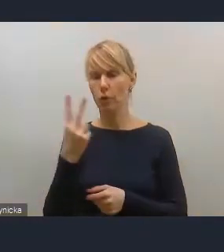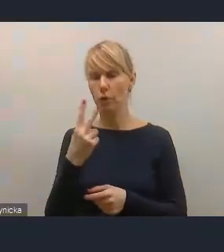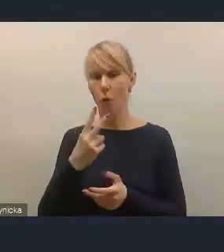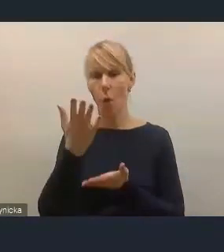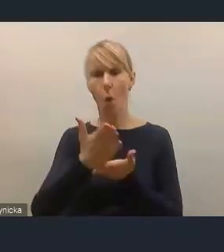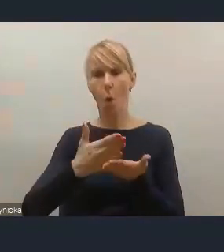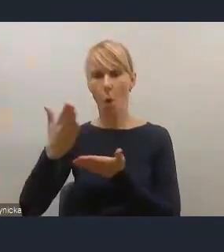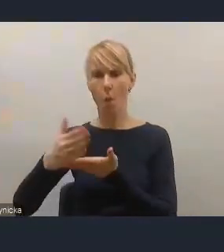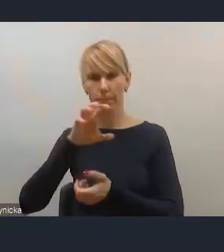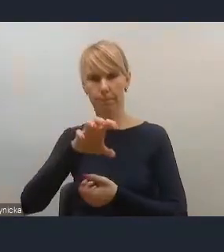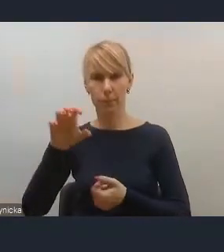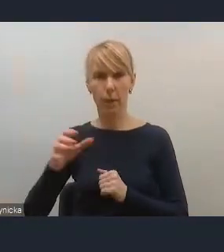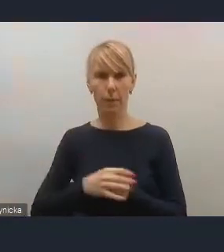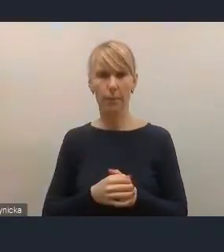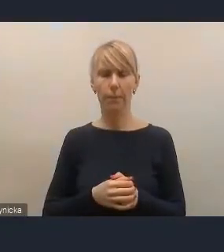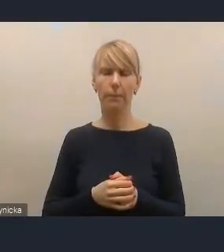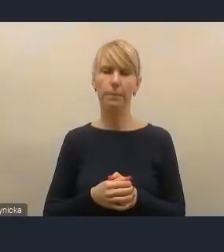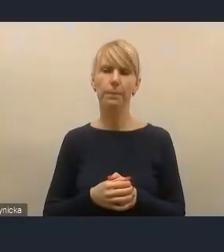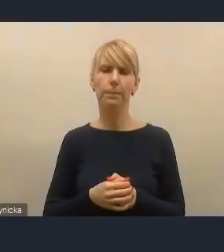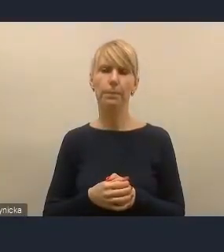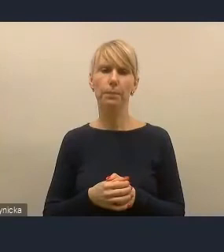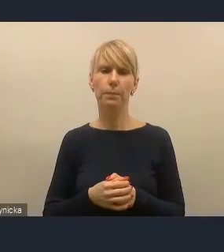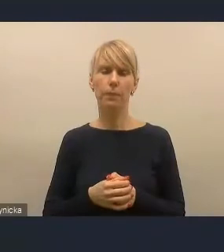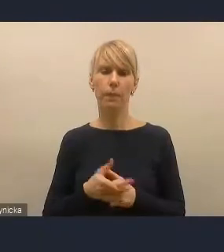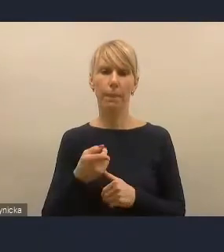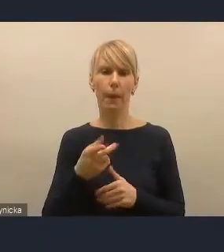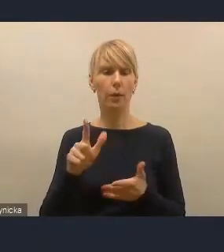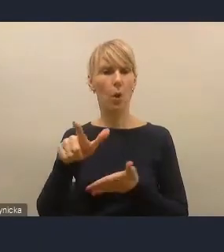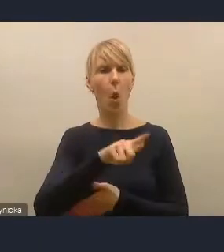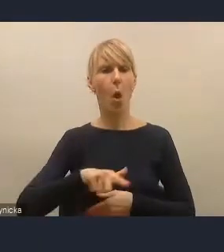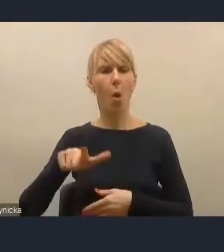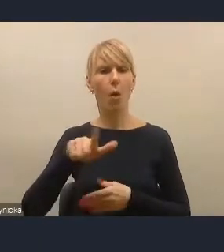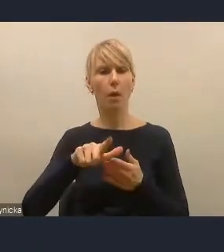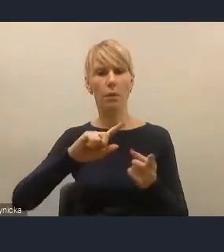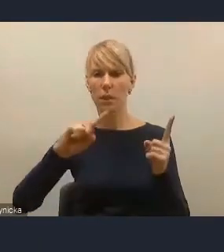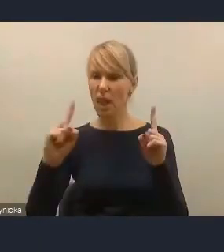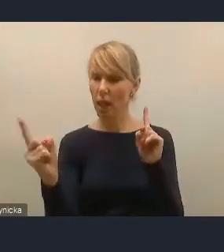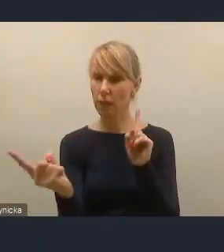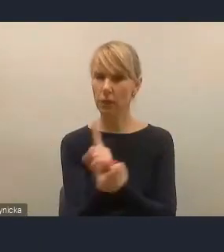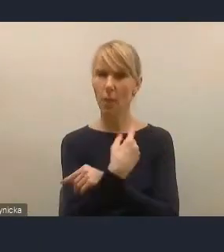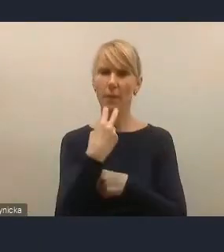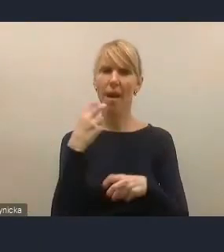W pierwszej kolejności mam na myśli lokalną transformację energetyczną,